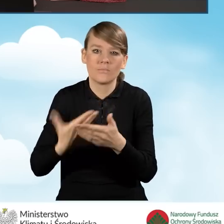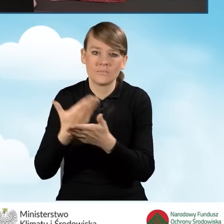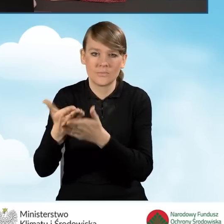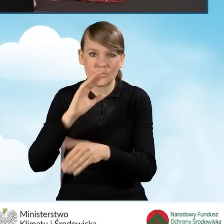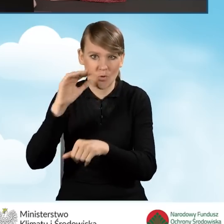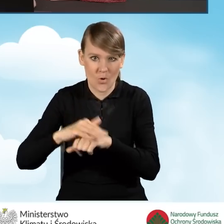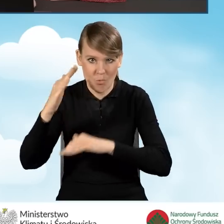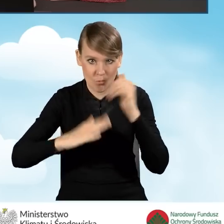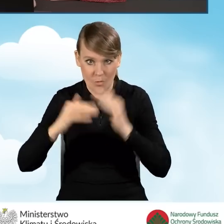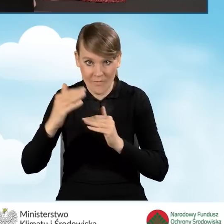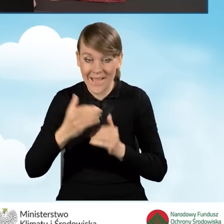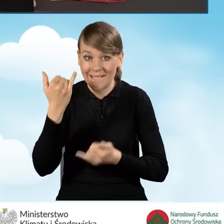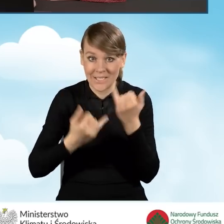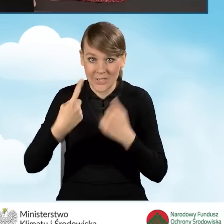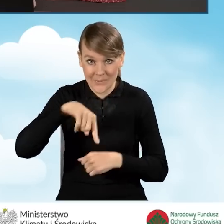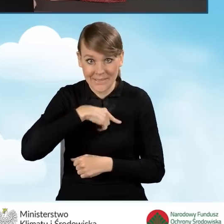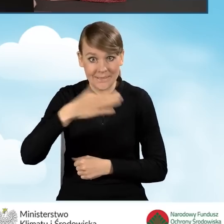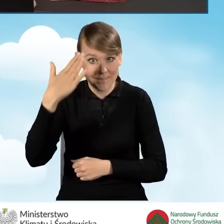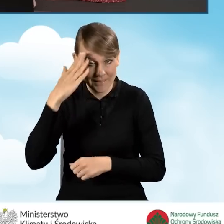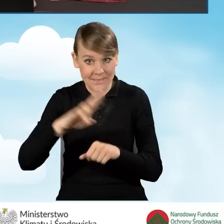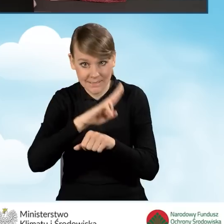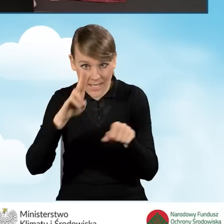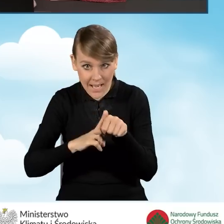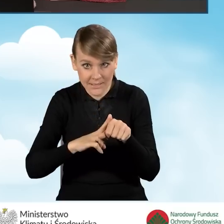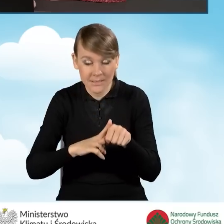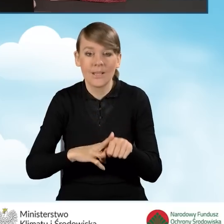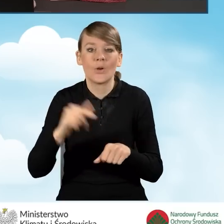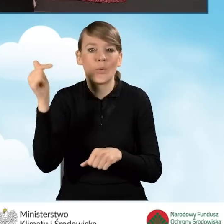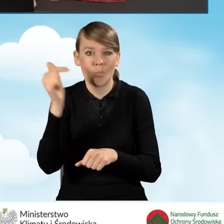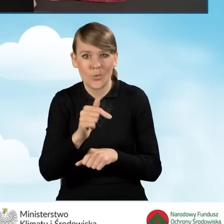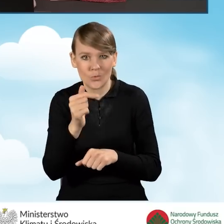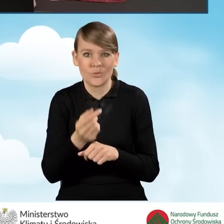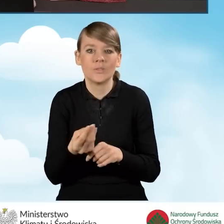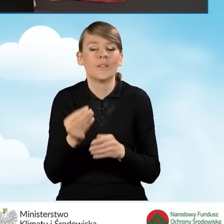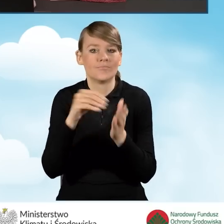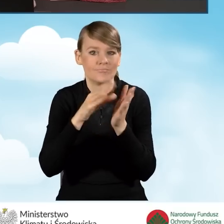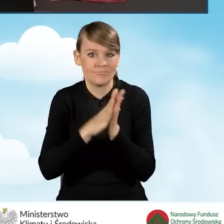W tym momencie, jeżeli znamy konkretną datę, musimy ją umieścić w odpowiednim przedziale.